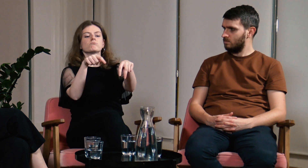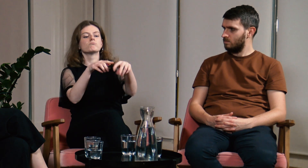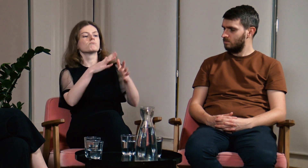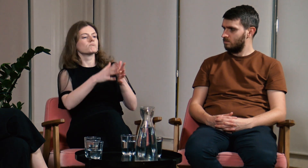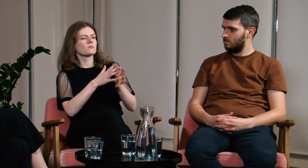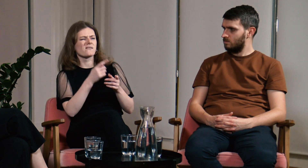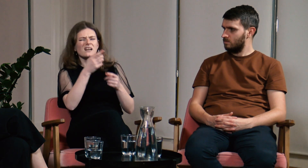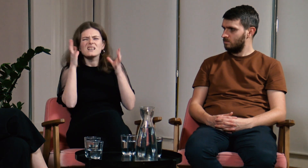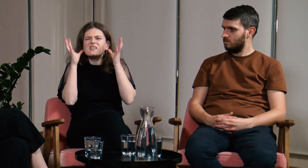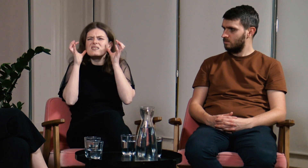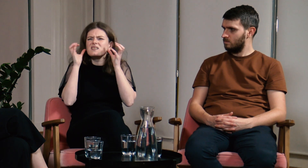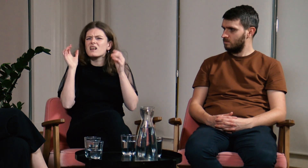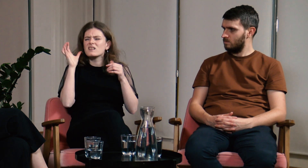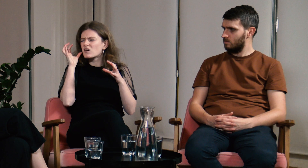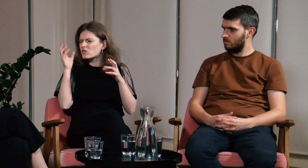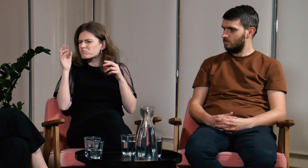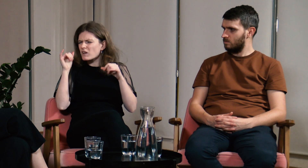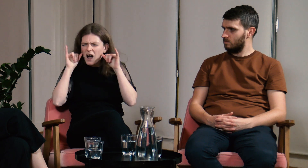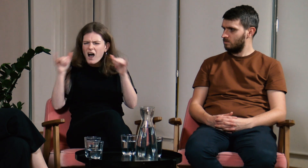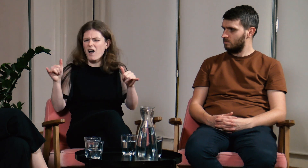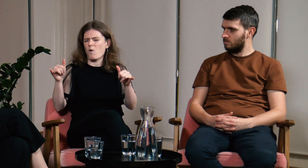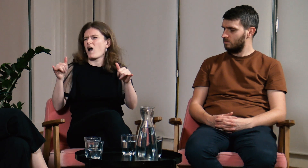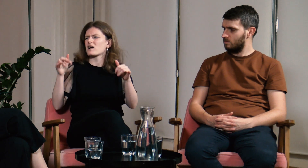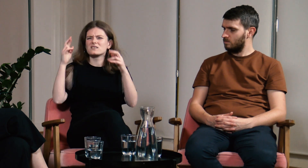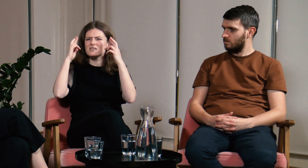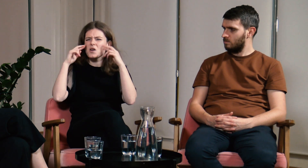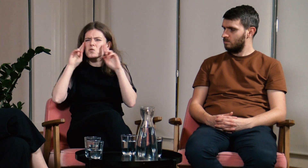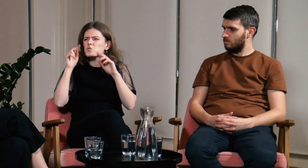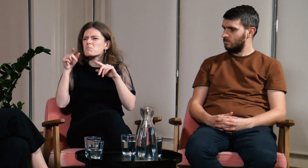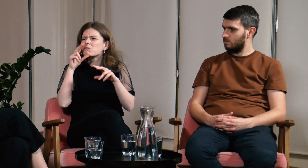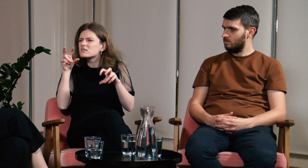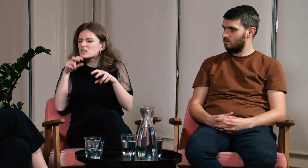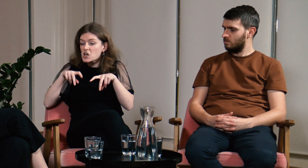Rozmawialiśmy ze sobą, ale akurat był hałas, ja czegoś nie usłyszałam, nie zrozumiałam.